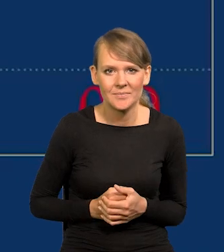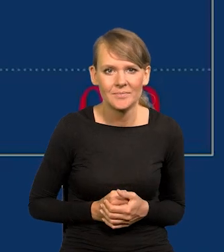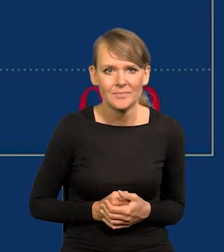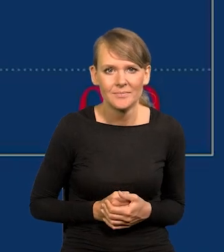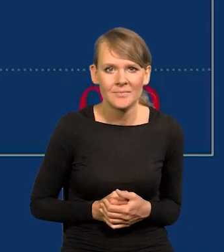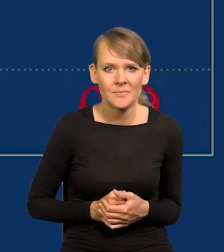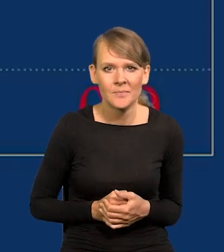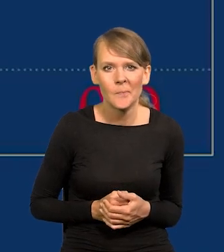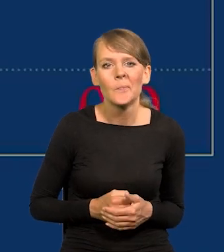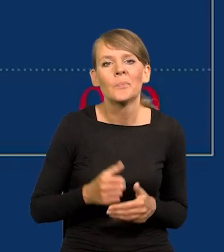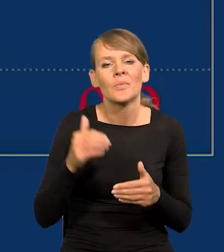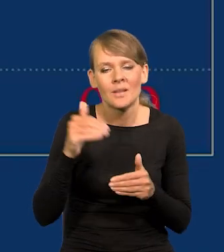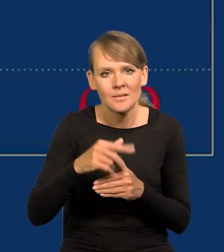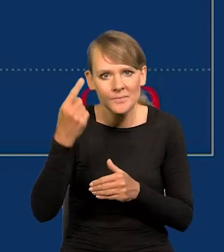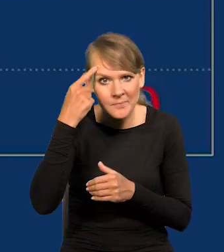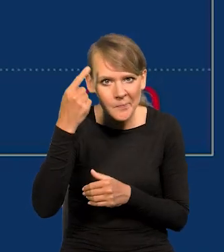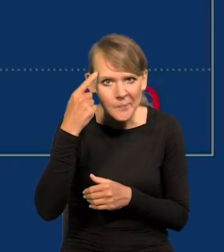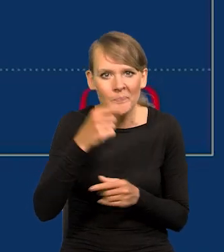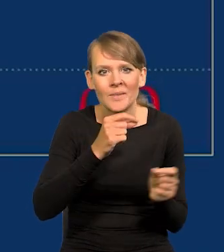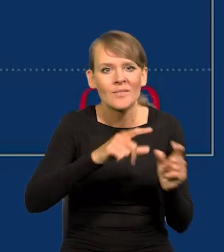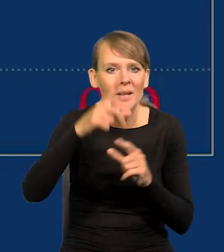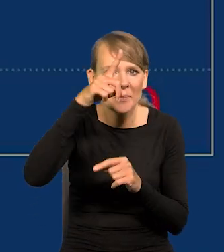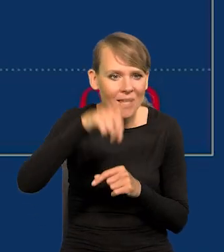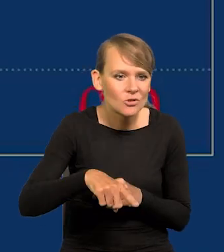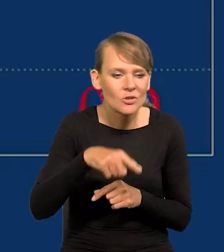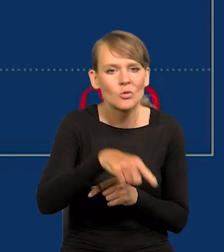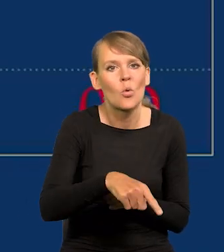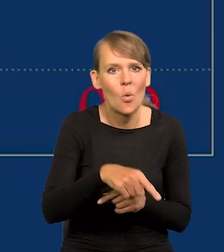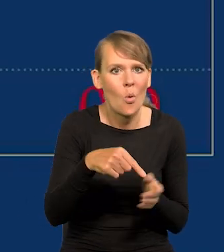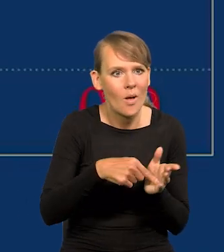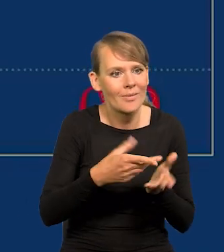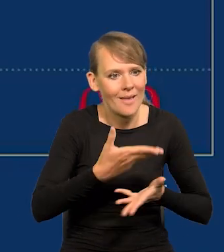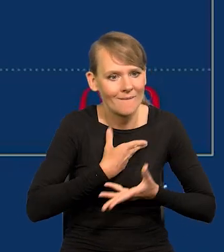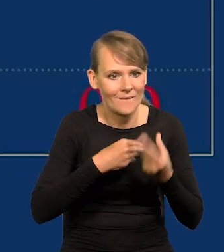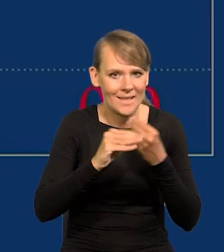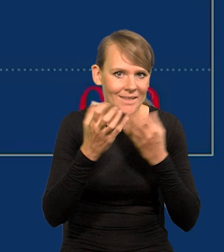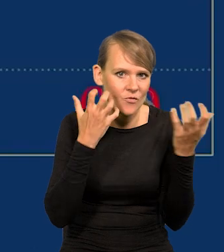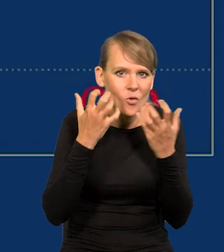no inflacja miesięczna mówi więcej o tym, co jest w danym momencie, co się dzieje.